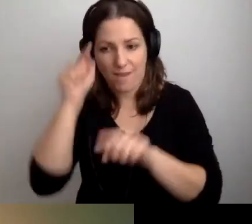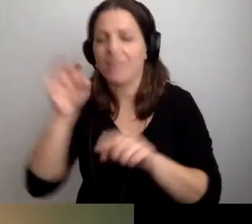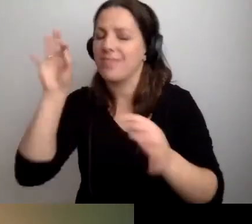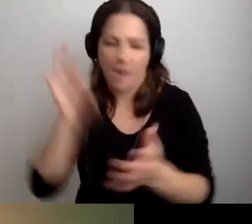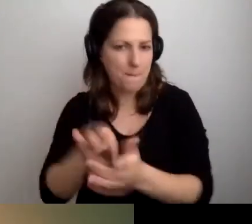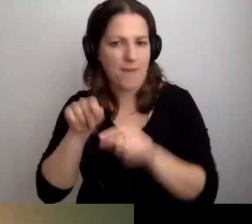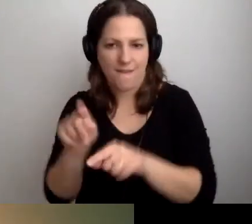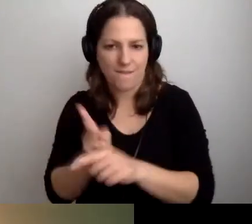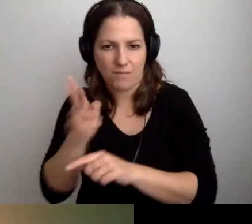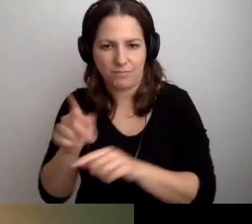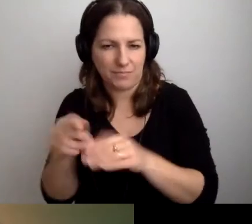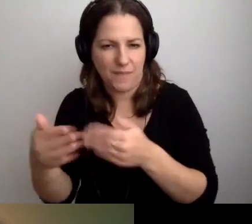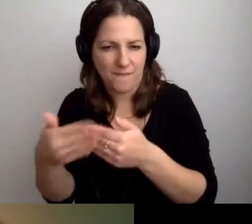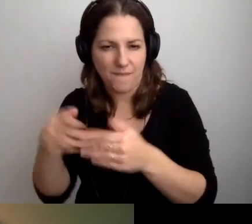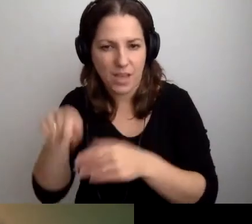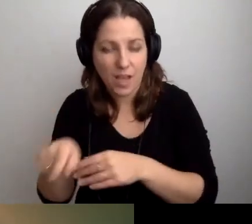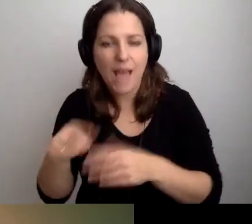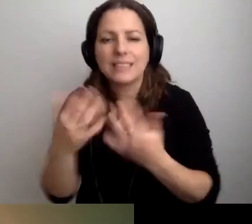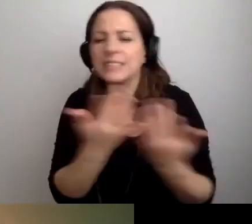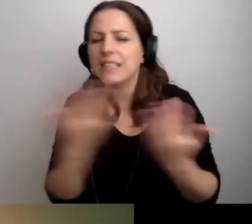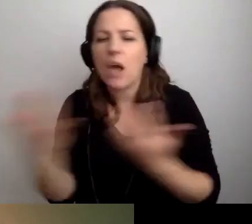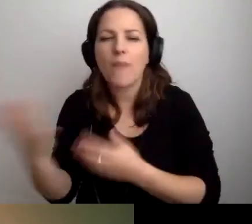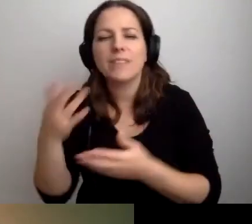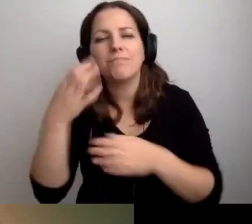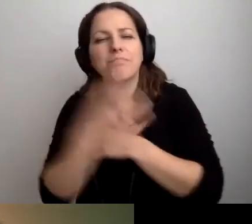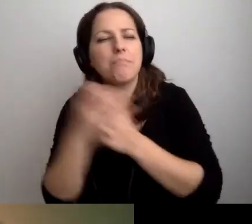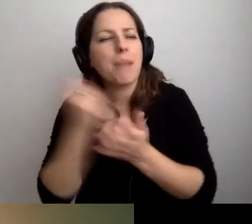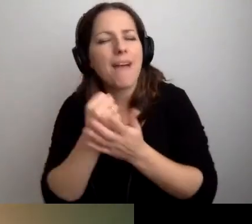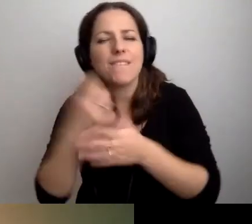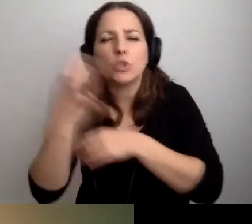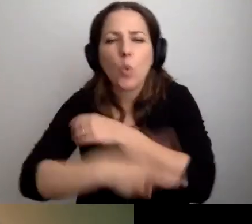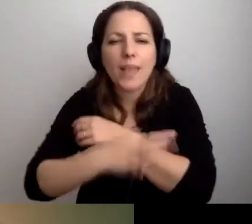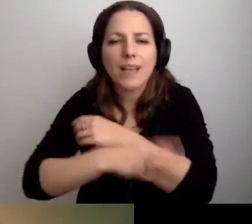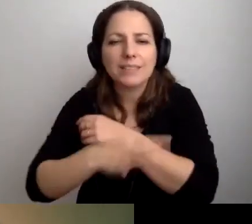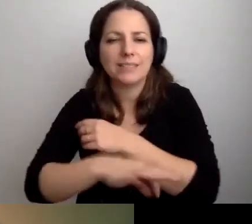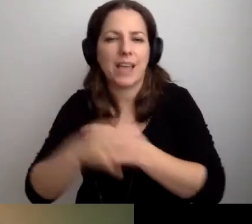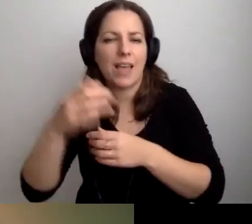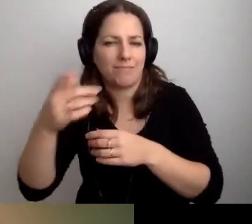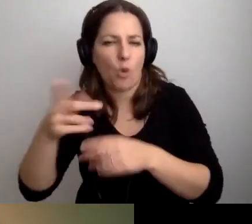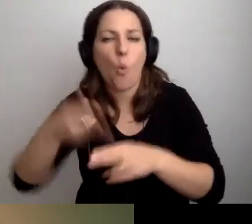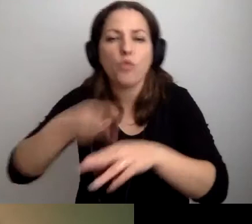Tam, gdzie załatwiane są ważne sprawy studenckie. Czy ważne sprawy urzędowe.